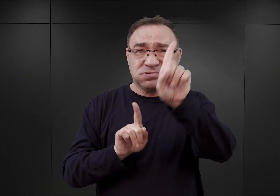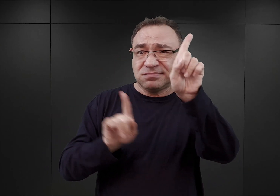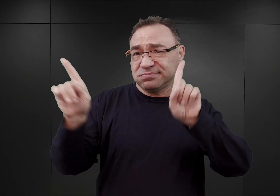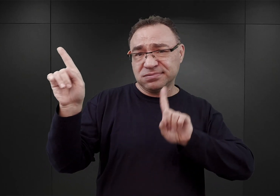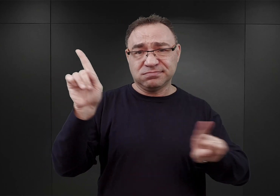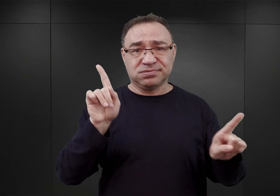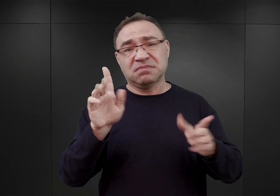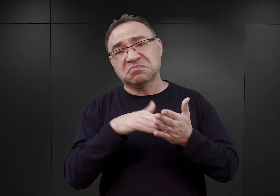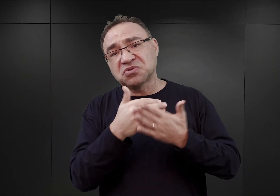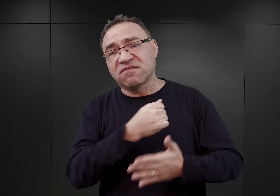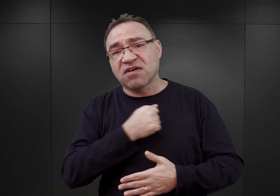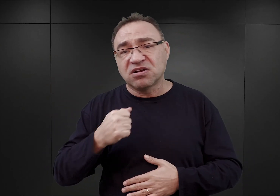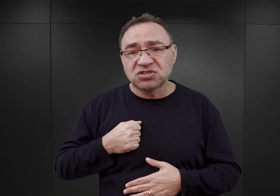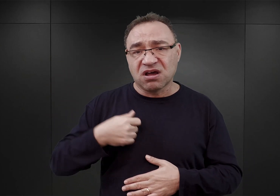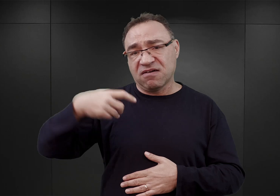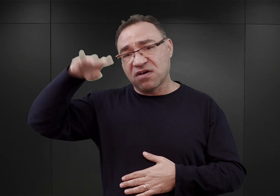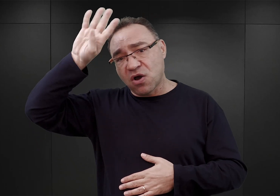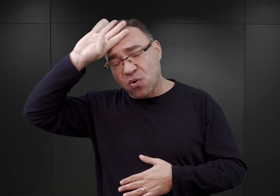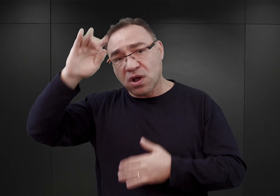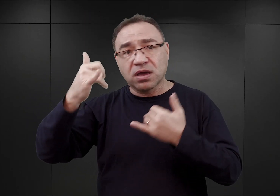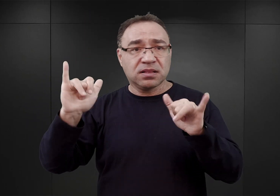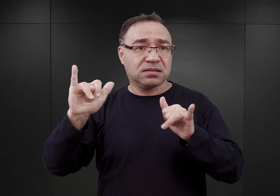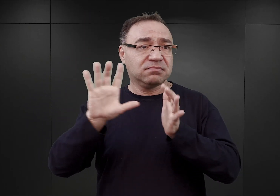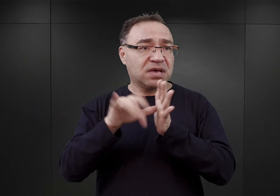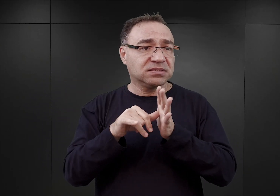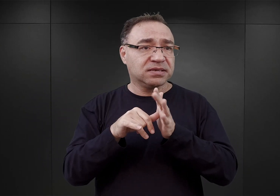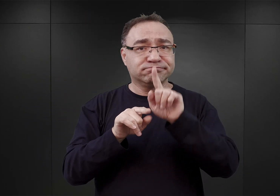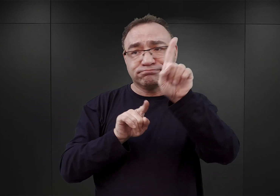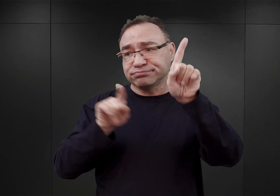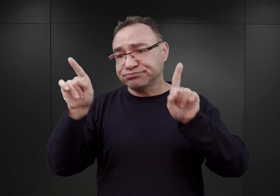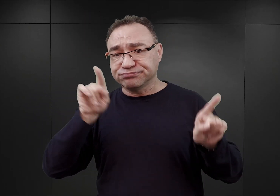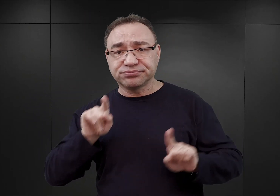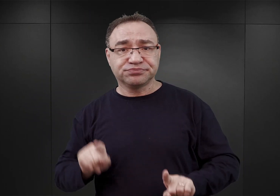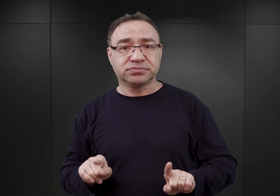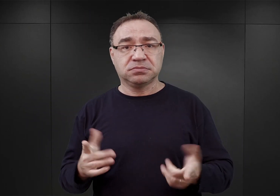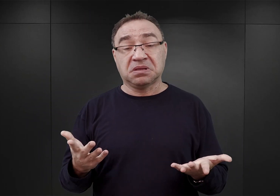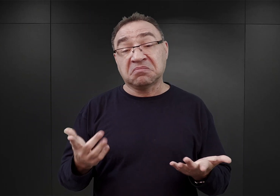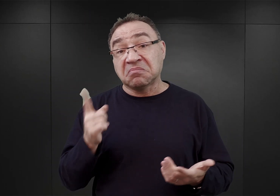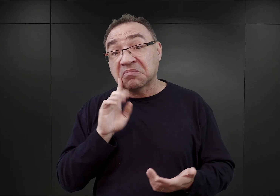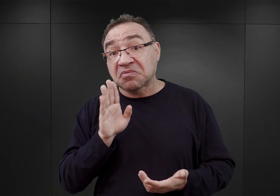Czy to w Warszawie, Łodzi i innych miastach. W związku z tym, przypuszczać należy, że